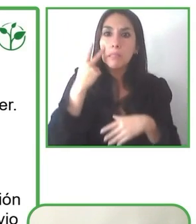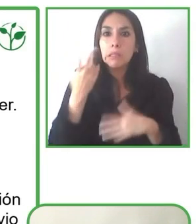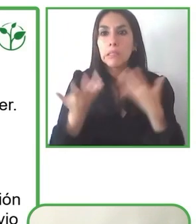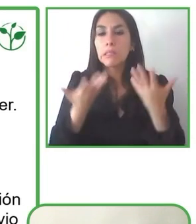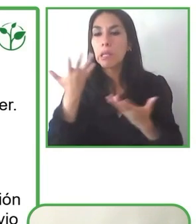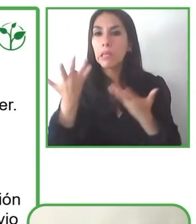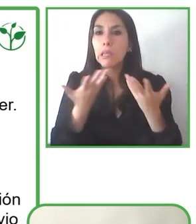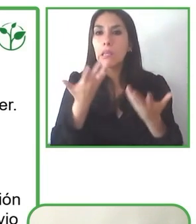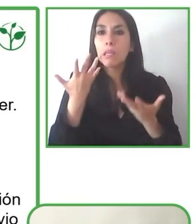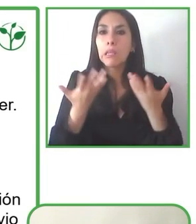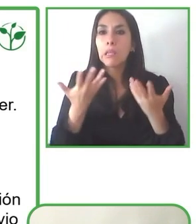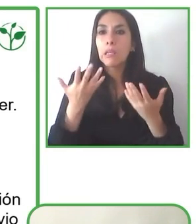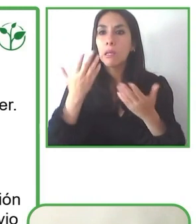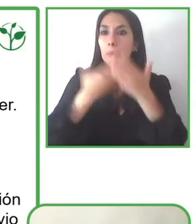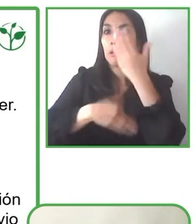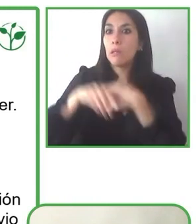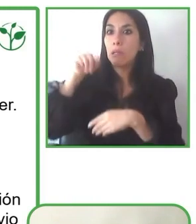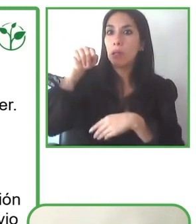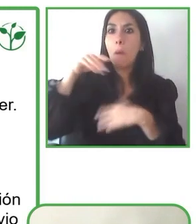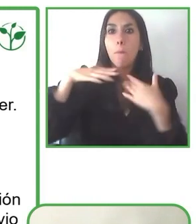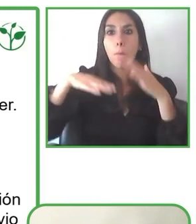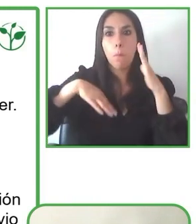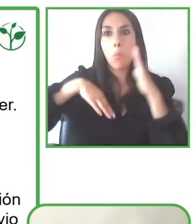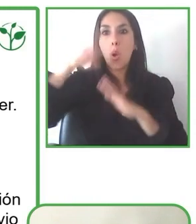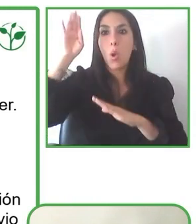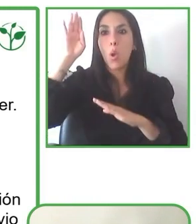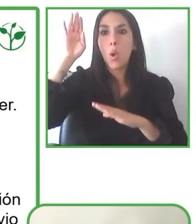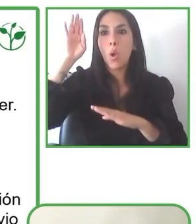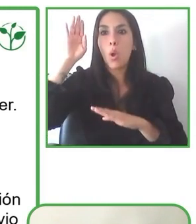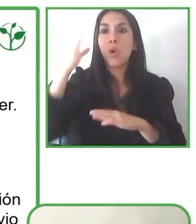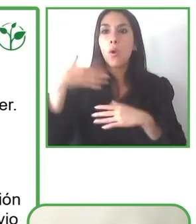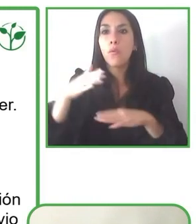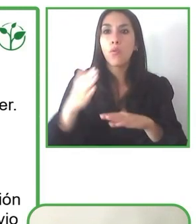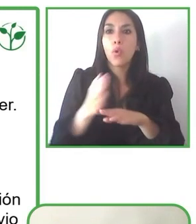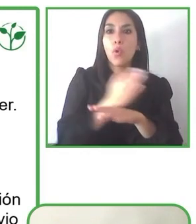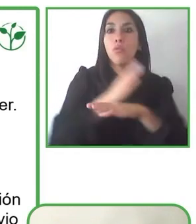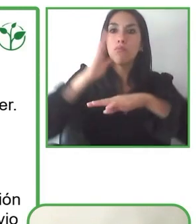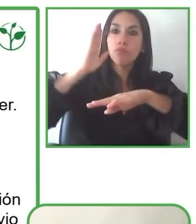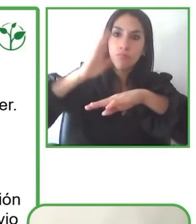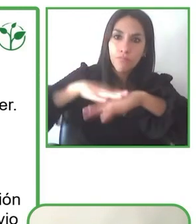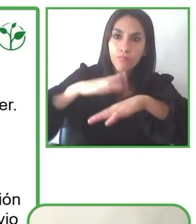ellos se ven enfrentados a muchos problemas en cuanto a accesibilidad.